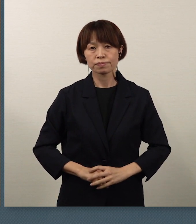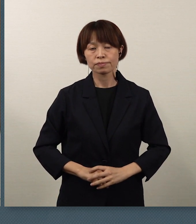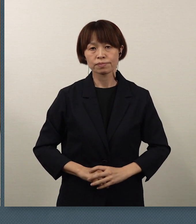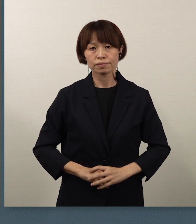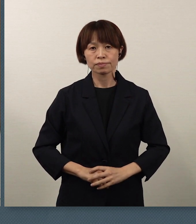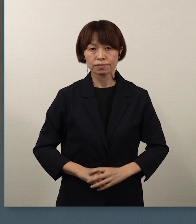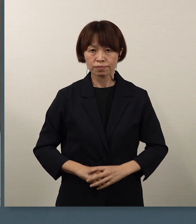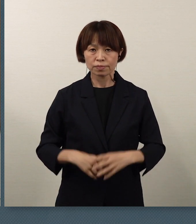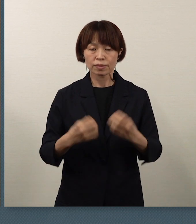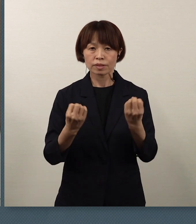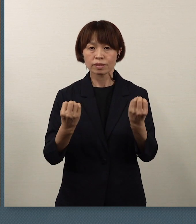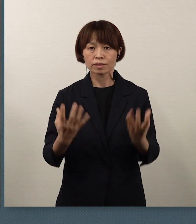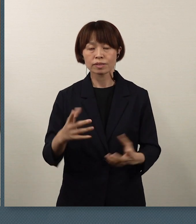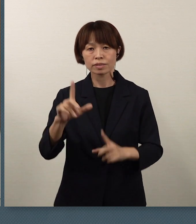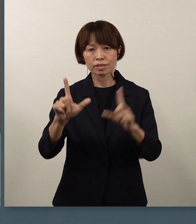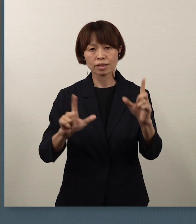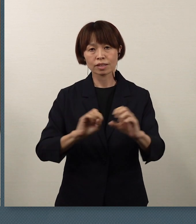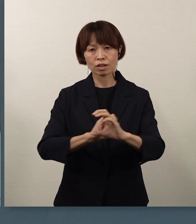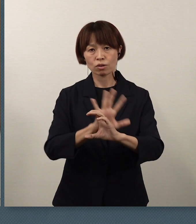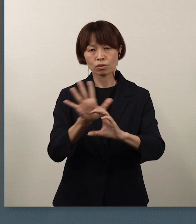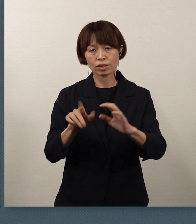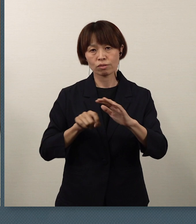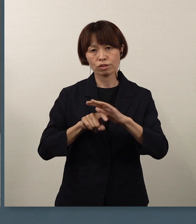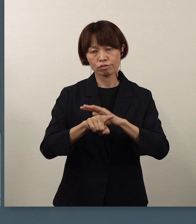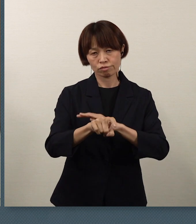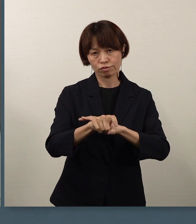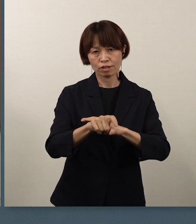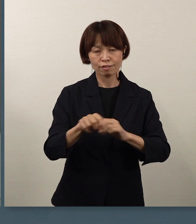新型コロナウイルスの蔓延防止については